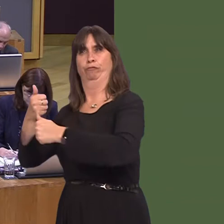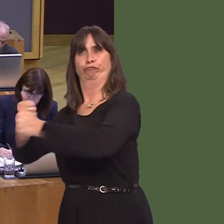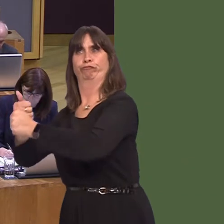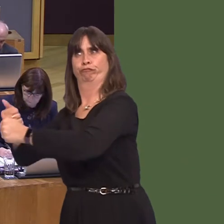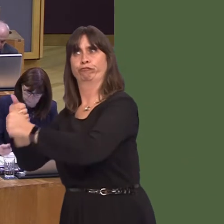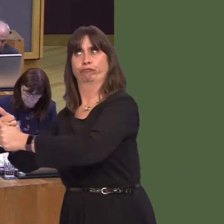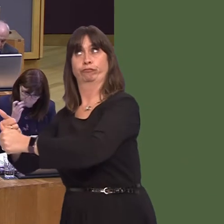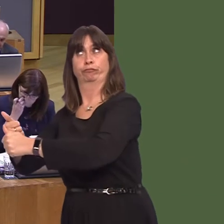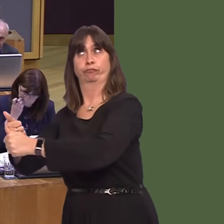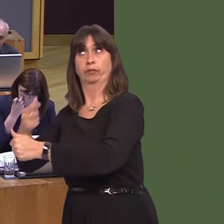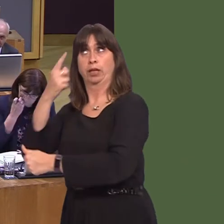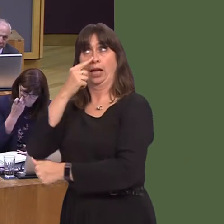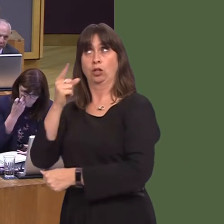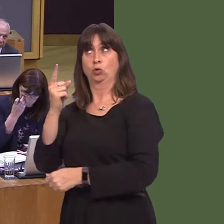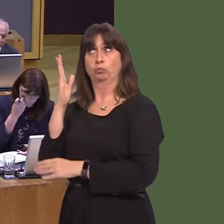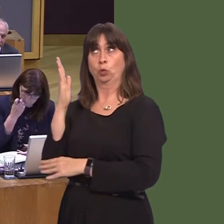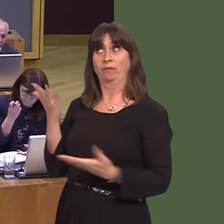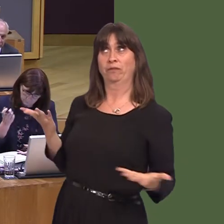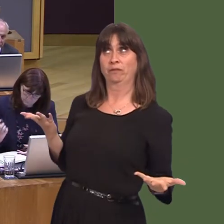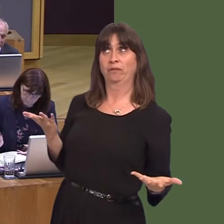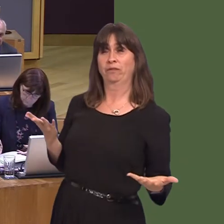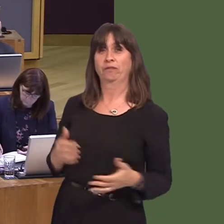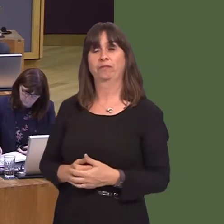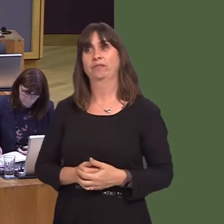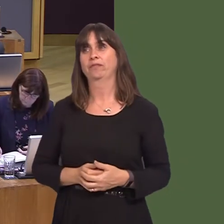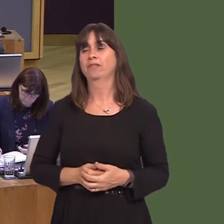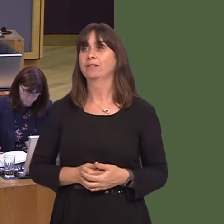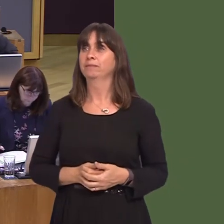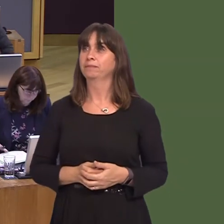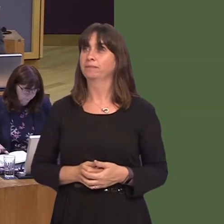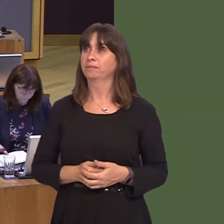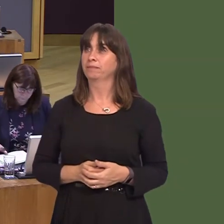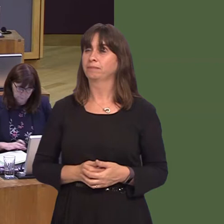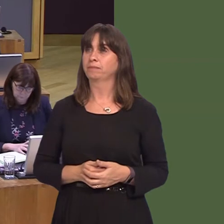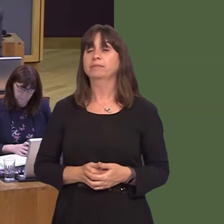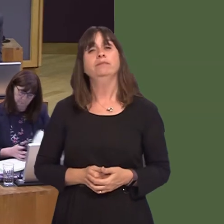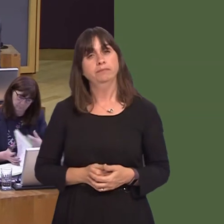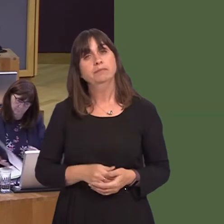to it? Mike Hedges AM: 7. A wnaiff y Prif Weinidog